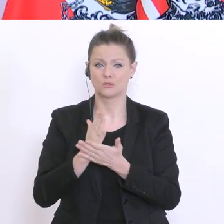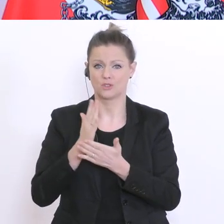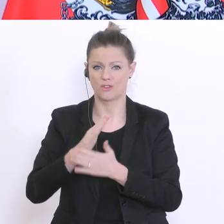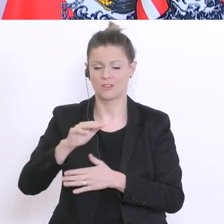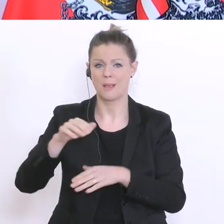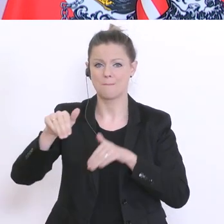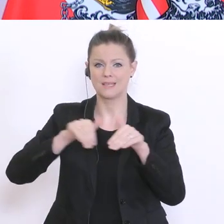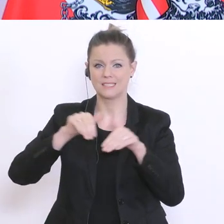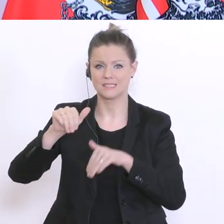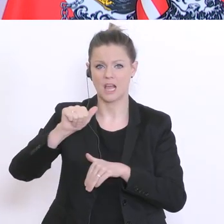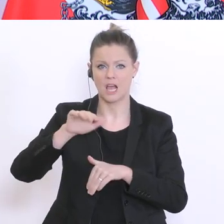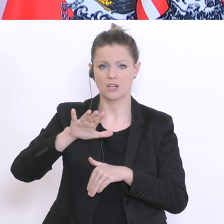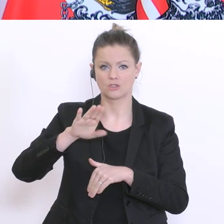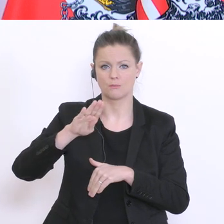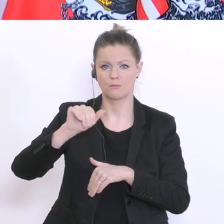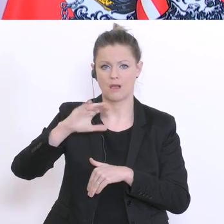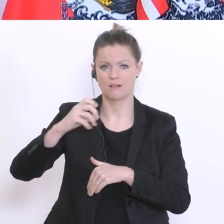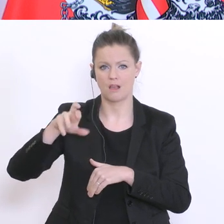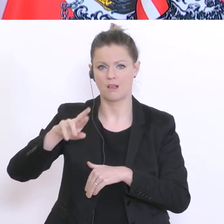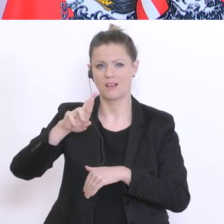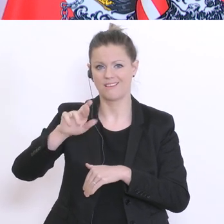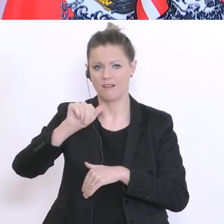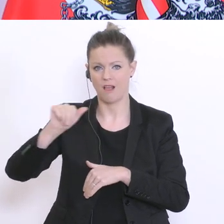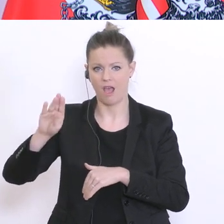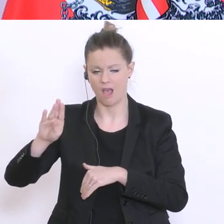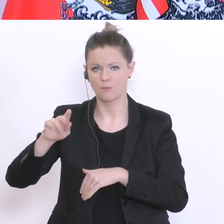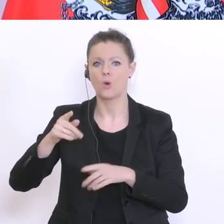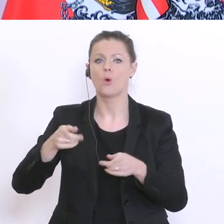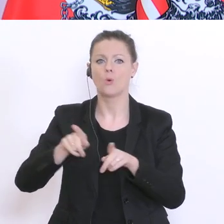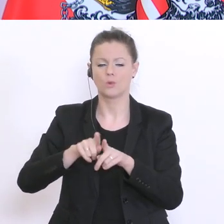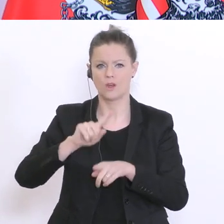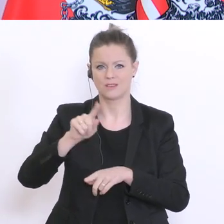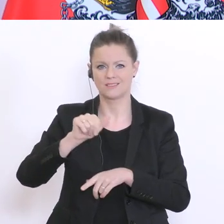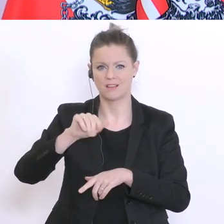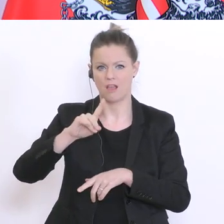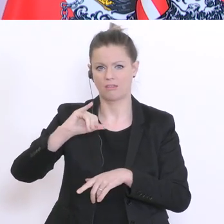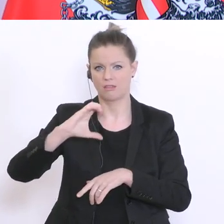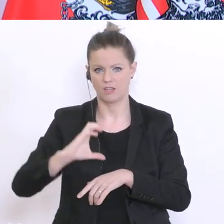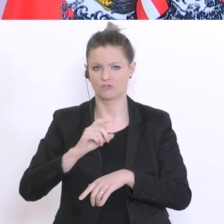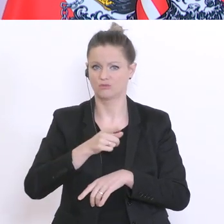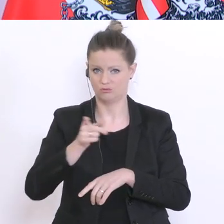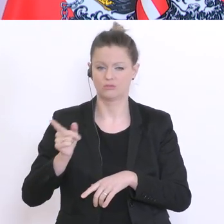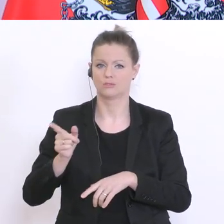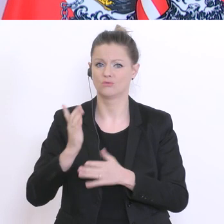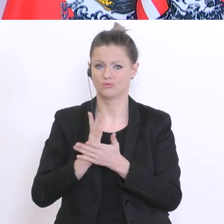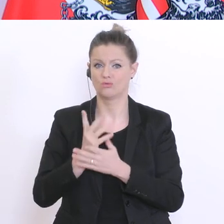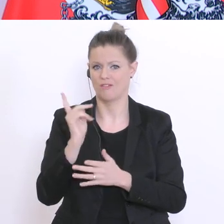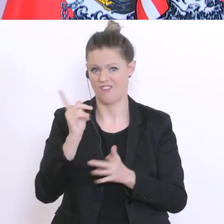Raab und Zadić. Mir erscheint daher eine Form der aufsuchenden Sozialarbeit wichtig, wobei